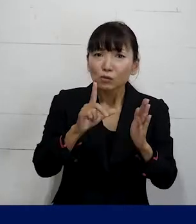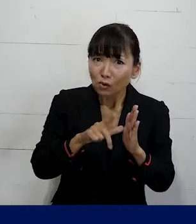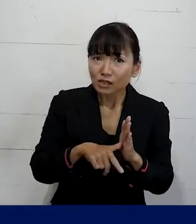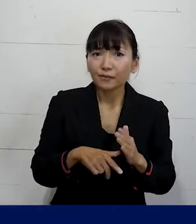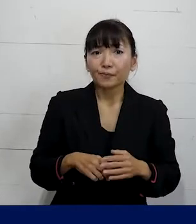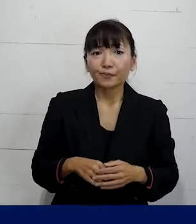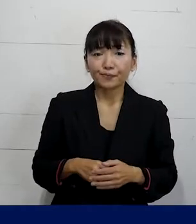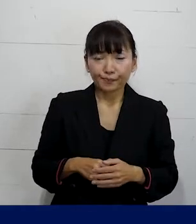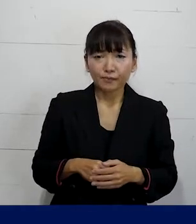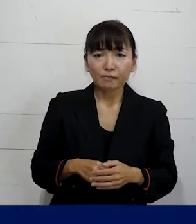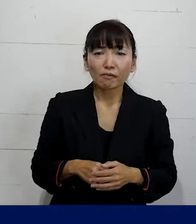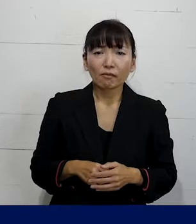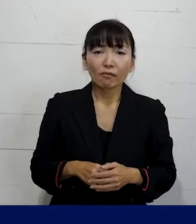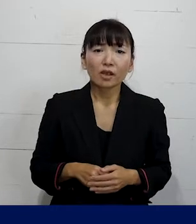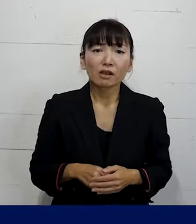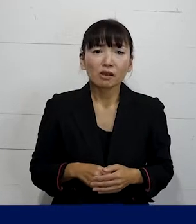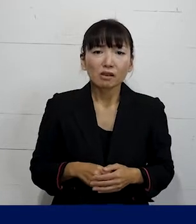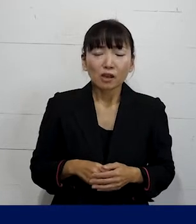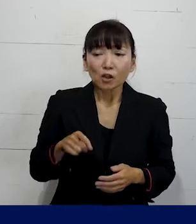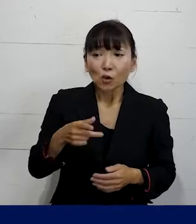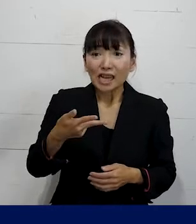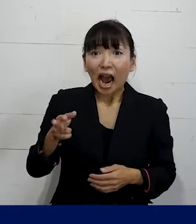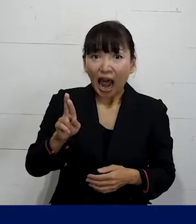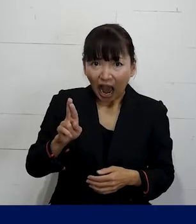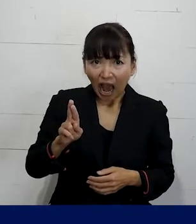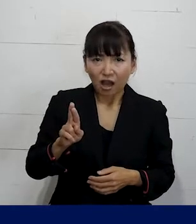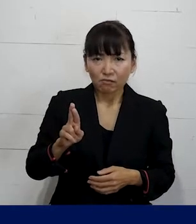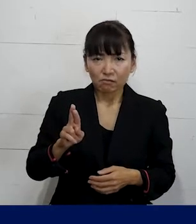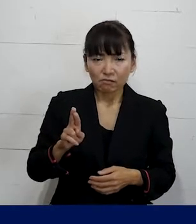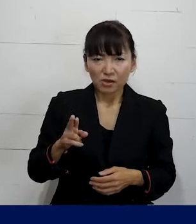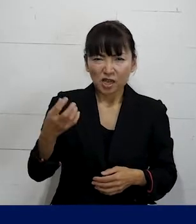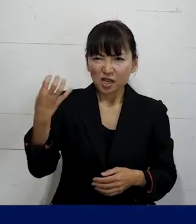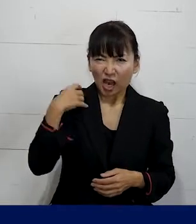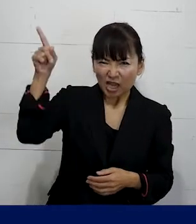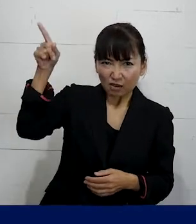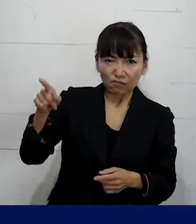例えばそれが それはSOGIハラなんだから責任を取れという風に